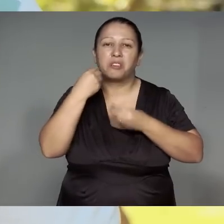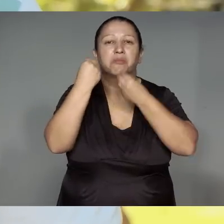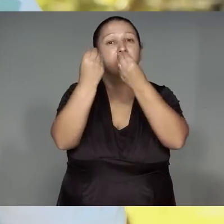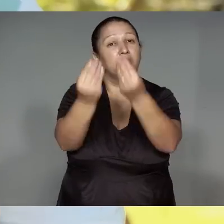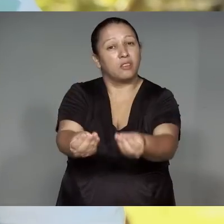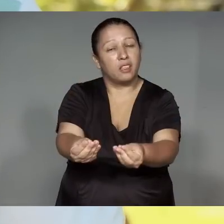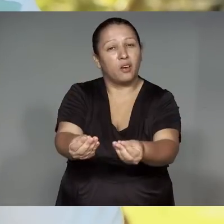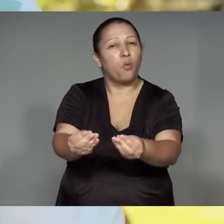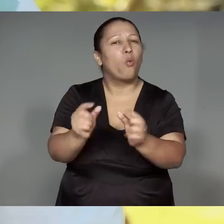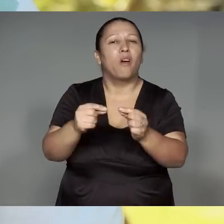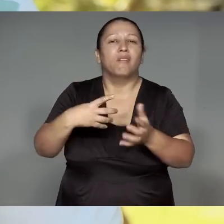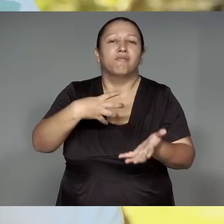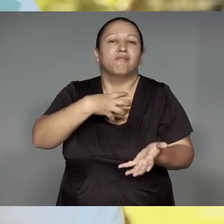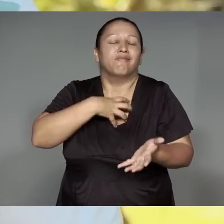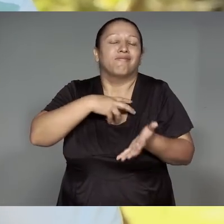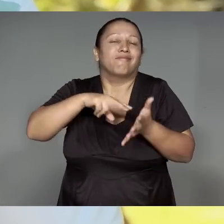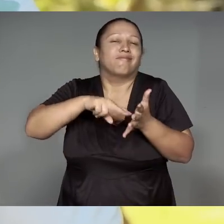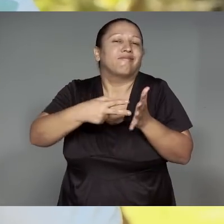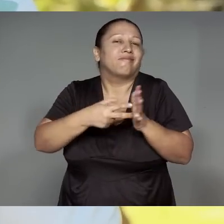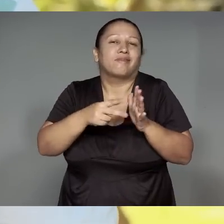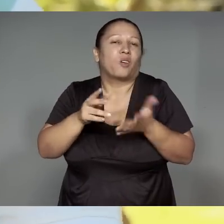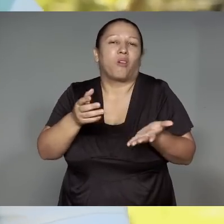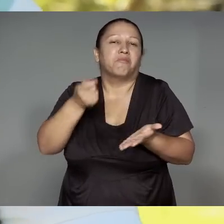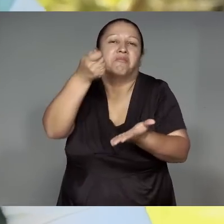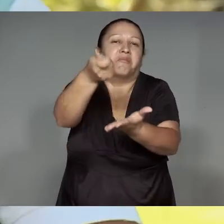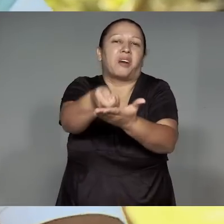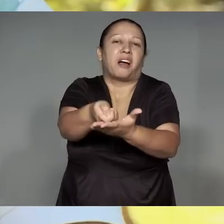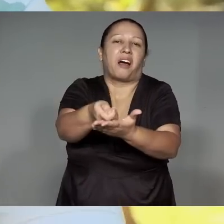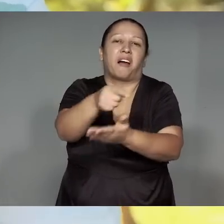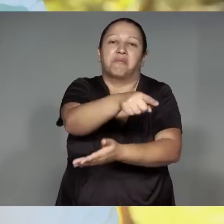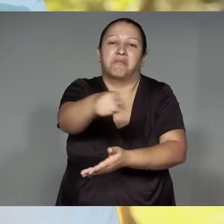Ituawawa, okoj oromo'porepy, ijupe'awa